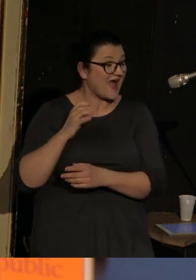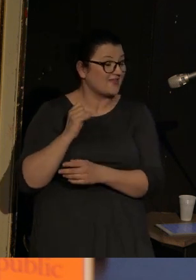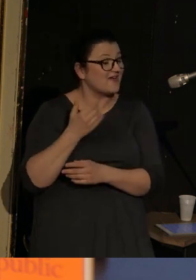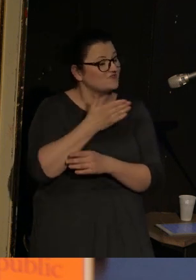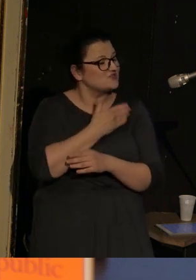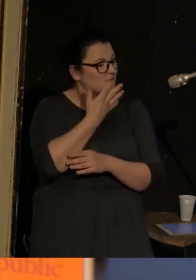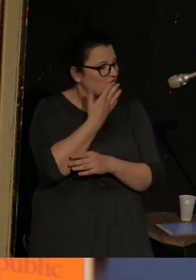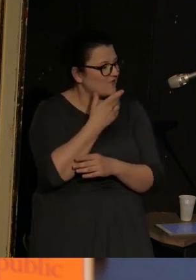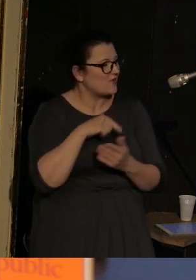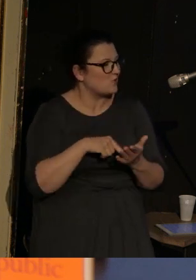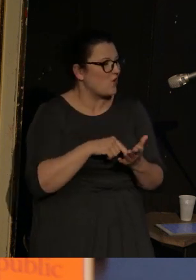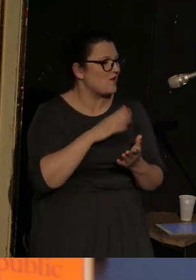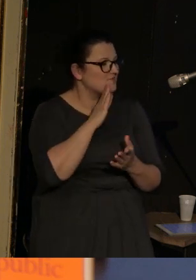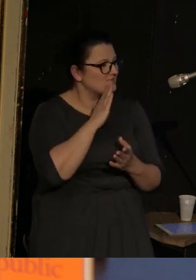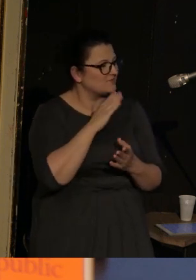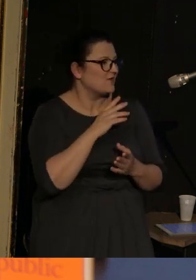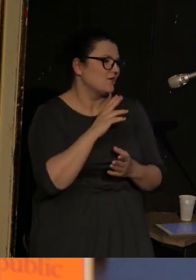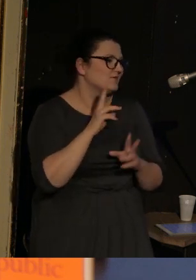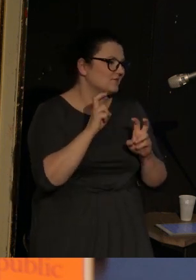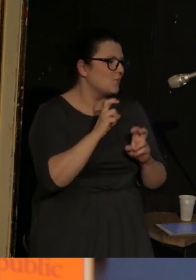to jest taka kill-billowa burdelmama.